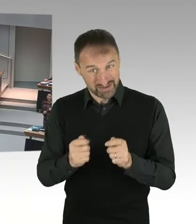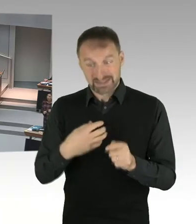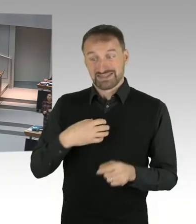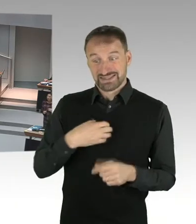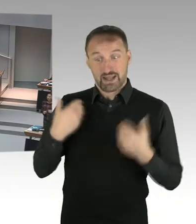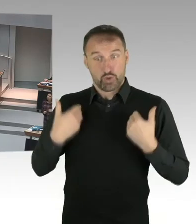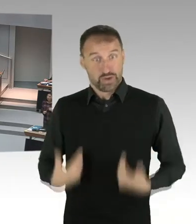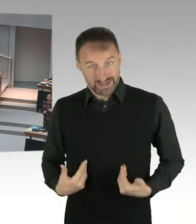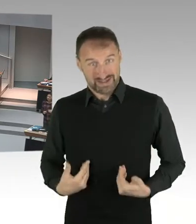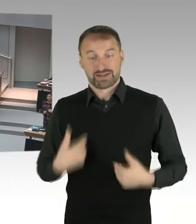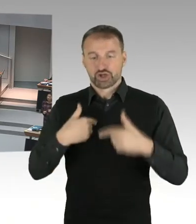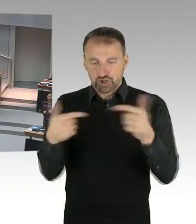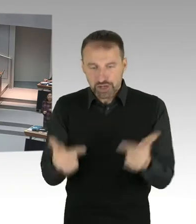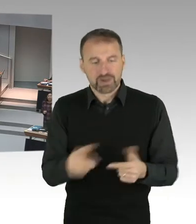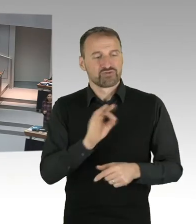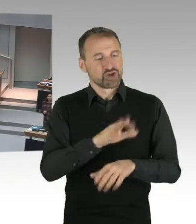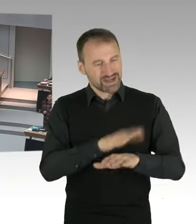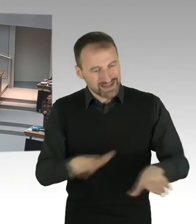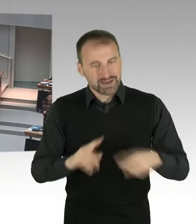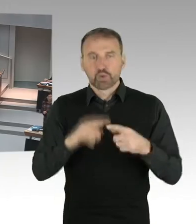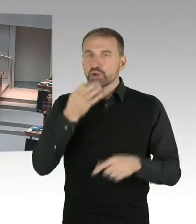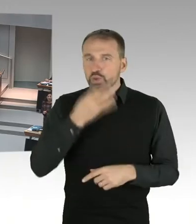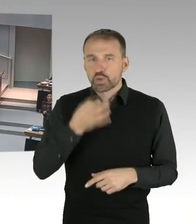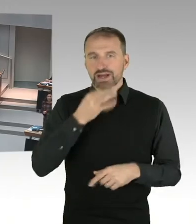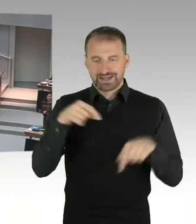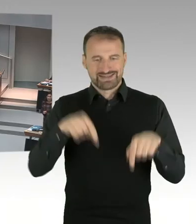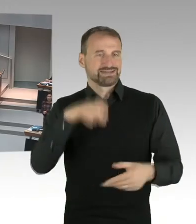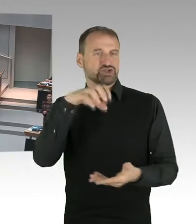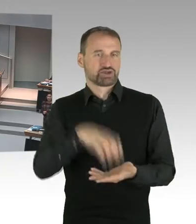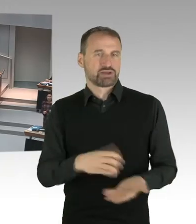und einen Erziehungsauftrag. Und ich lese oder höre, dass hier Dinge